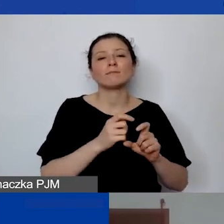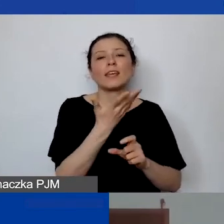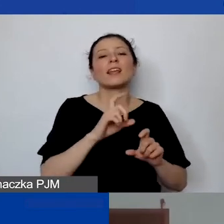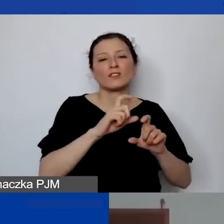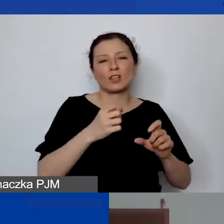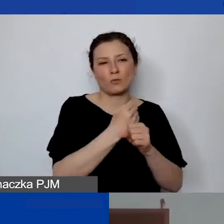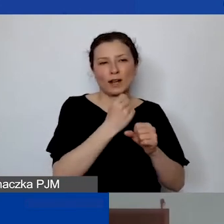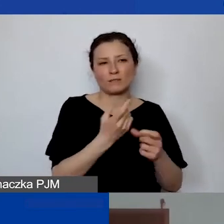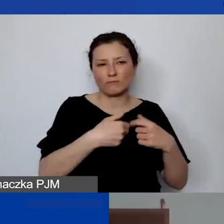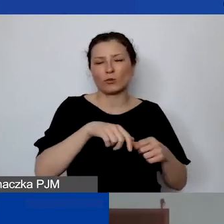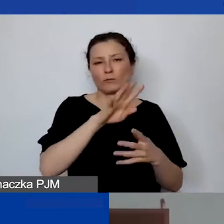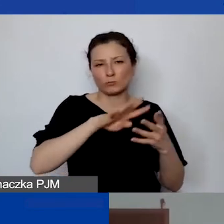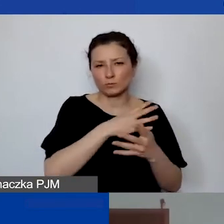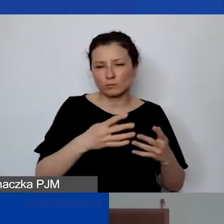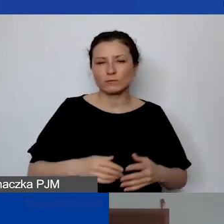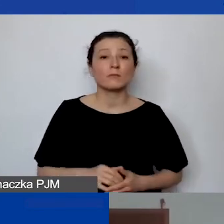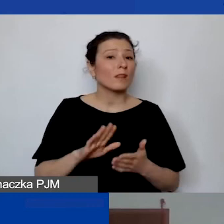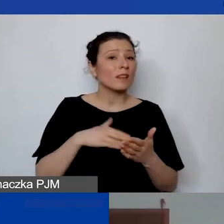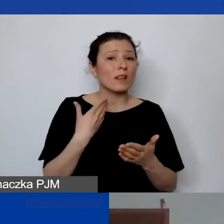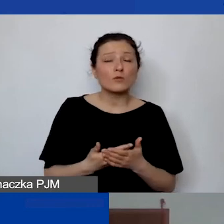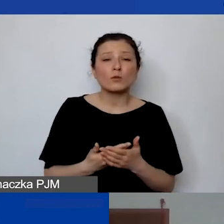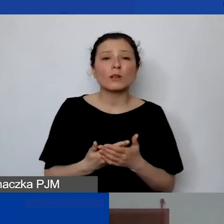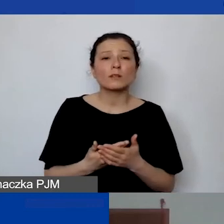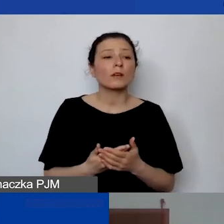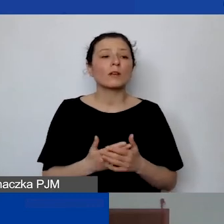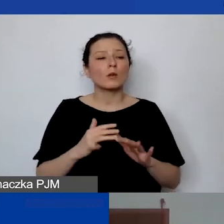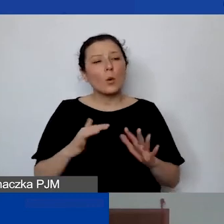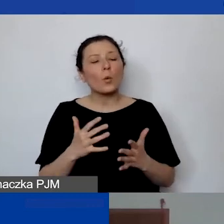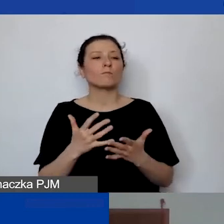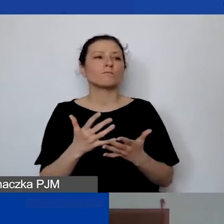Więc jeżeli to by była np. osoba prowadząca szkolenie